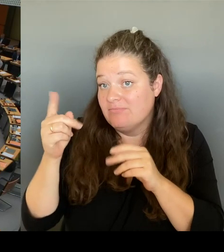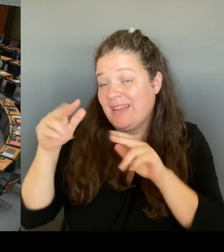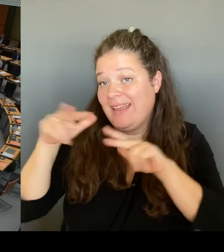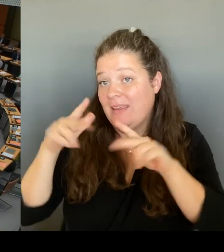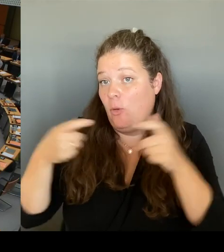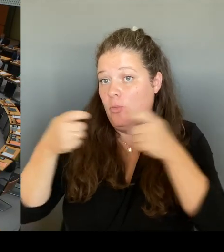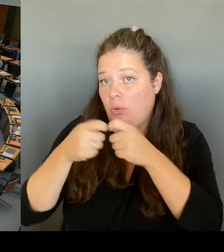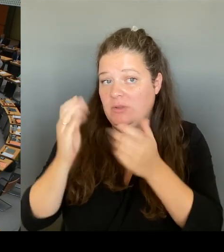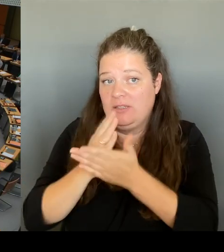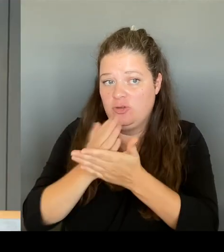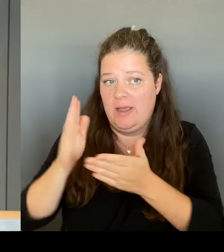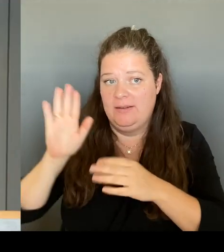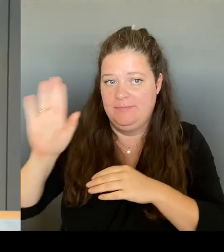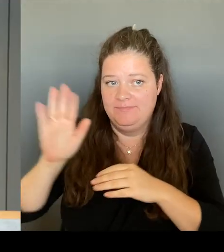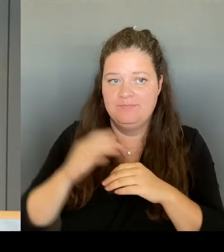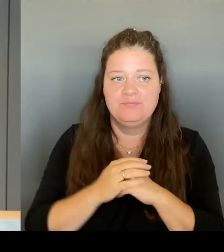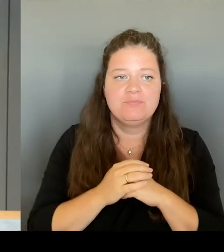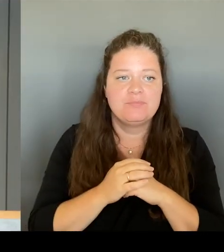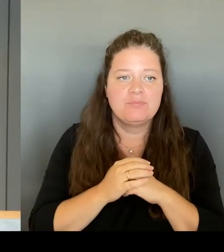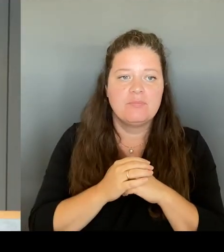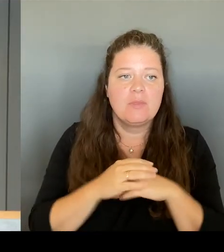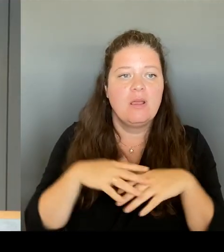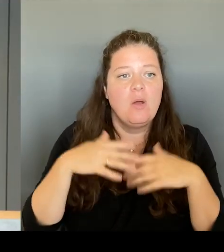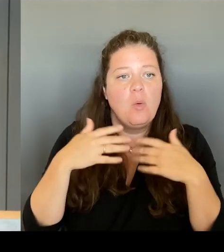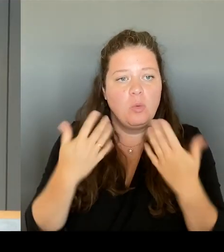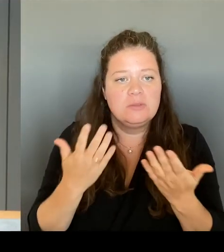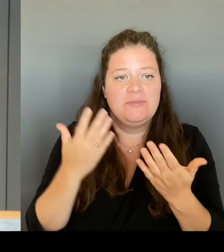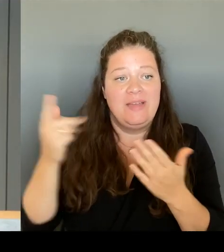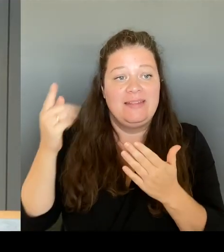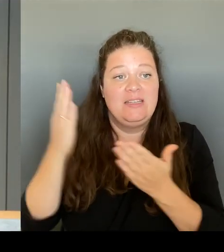Ja, ja, ja, alles klar. An den Kollegen Ronneburg. Bitte schön.